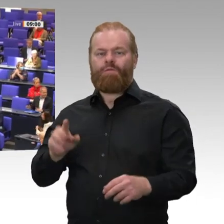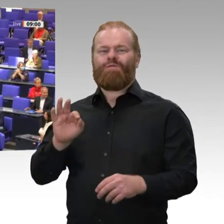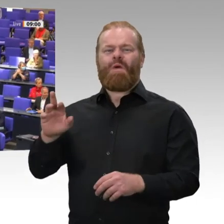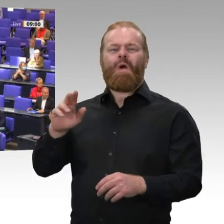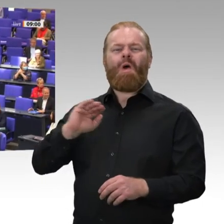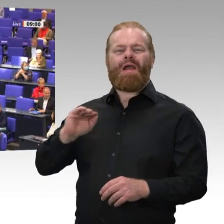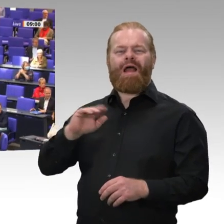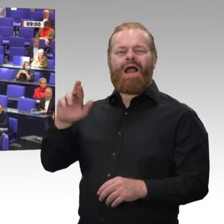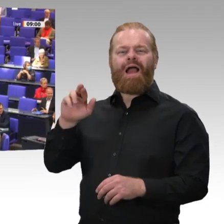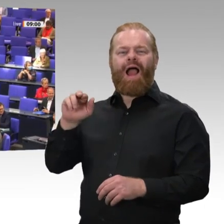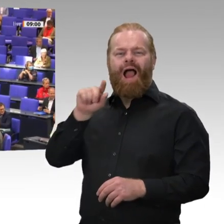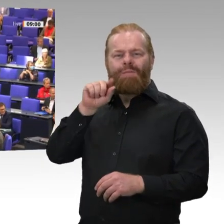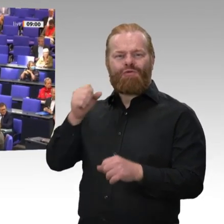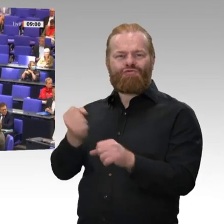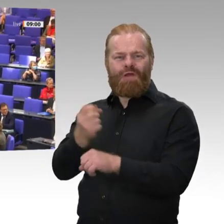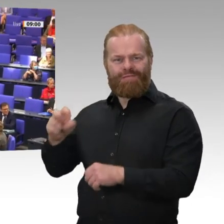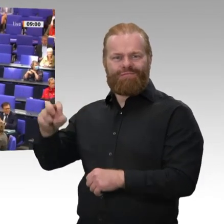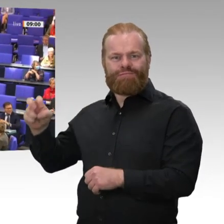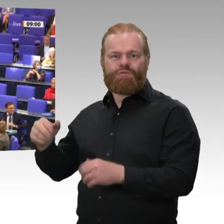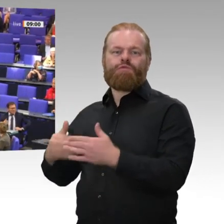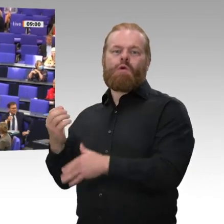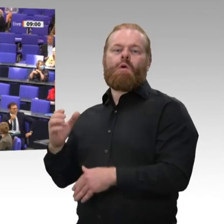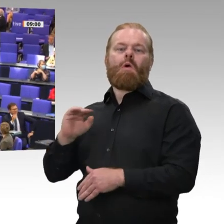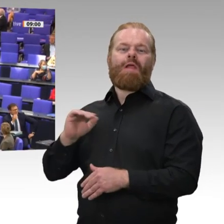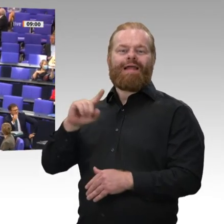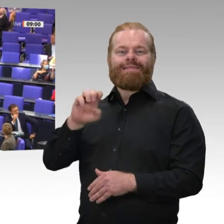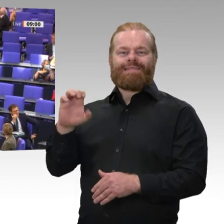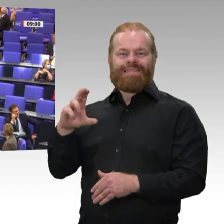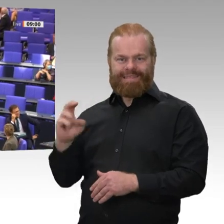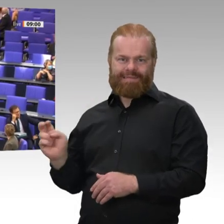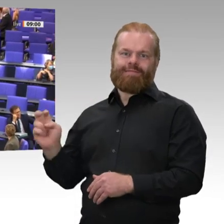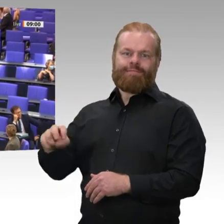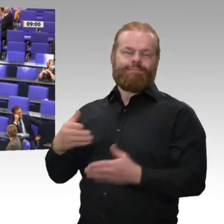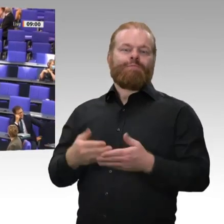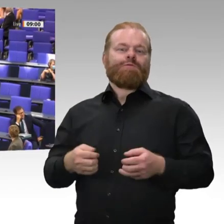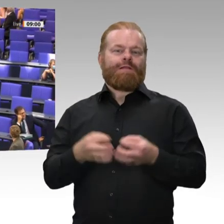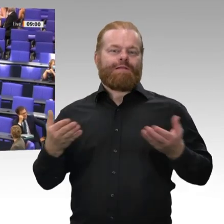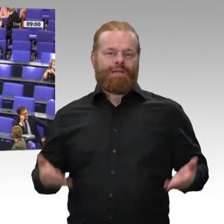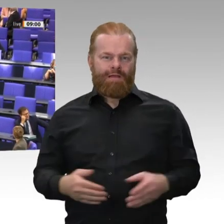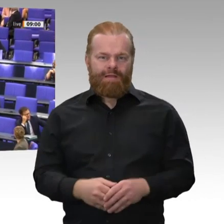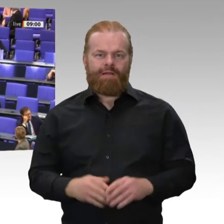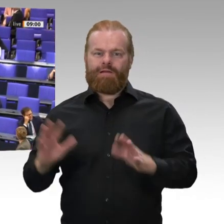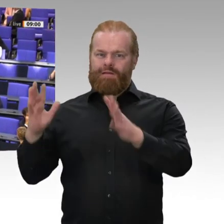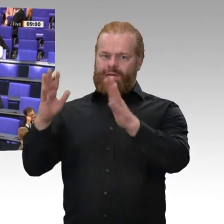Frau Kollegin Rawert, Herr Kollege Zech, ich begrüße Sie im Namen des ganzen Hauses - das Haus hat Ihnen gerade